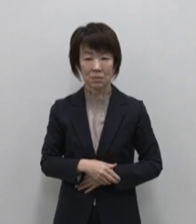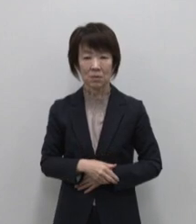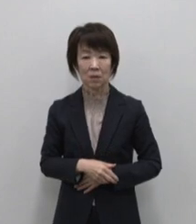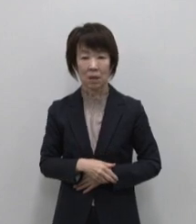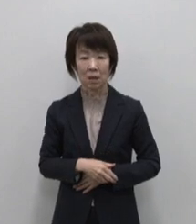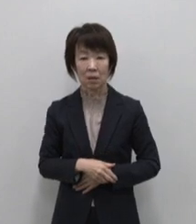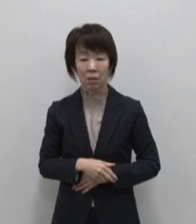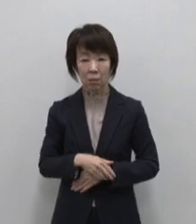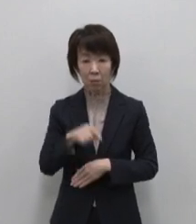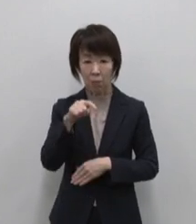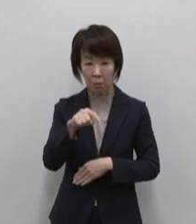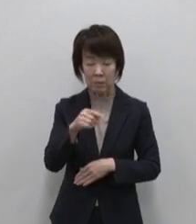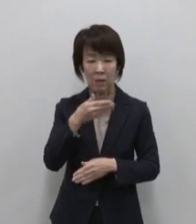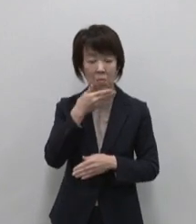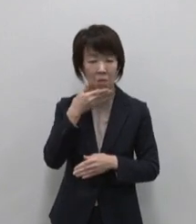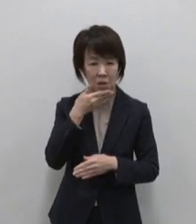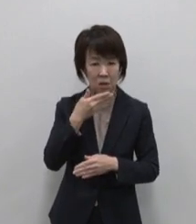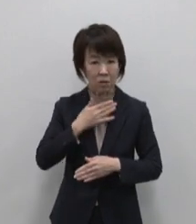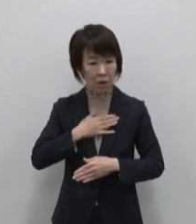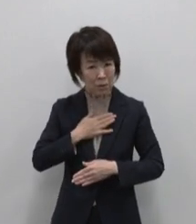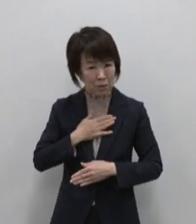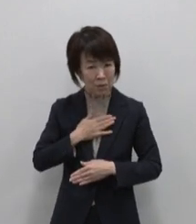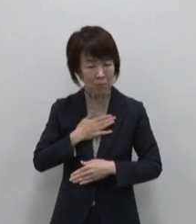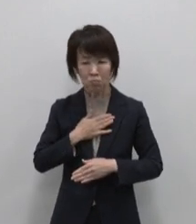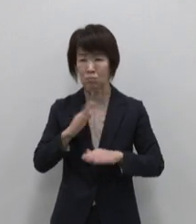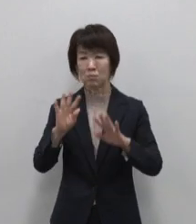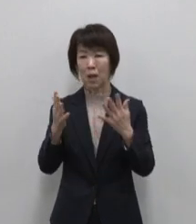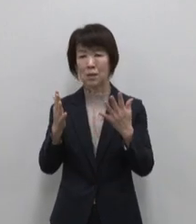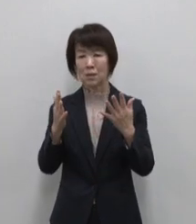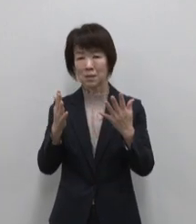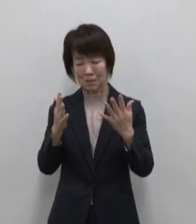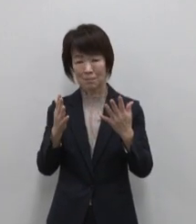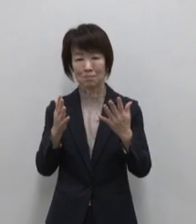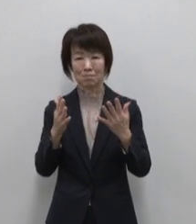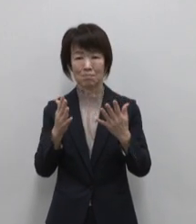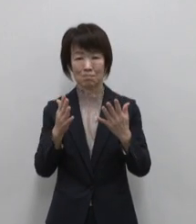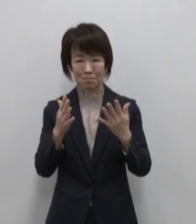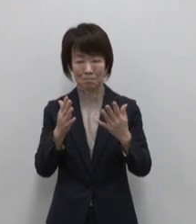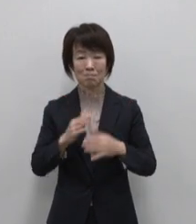ここには便利も快適も都会が 欲しがるものはありません